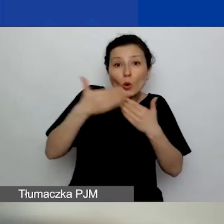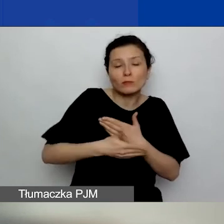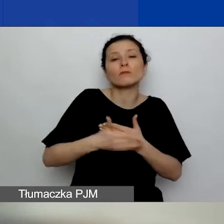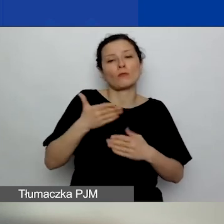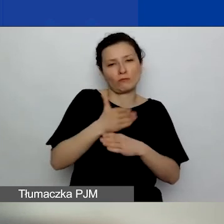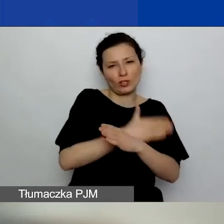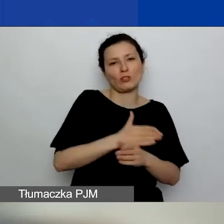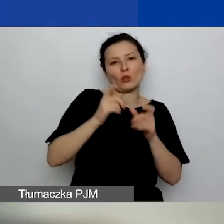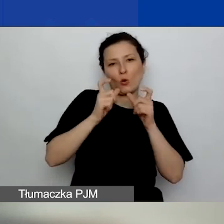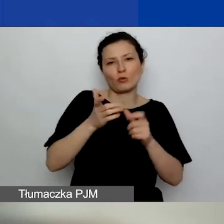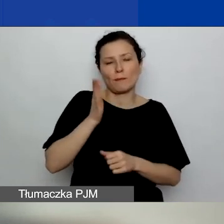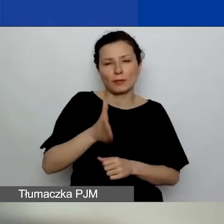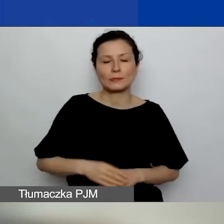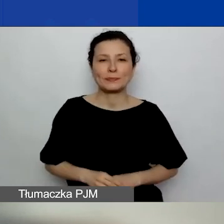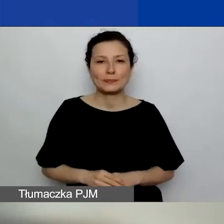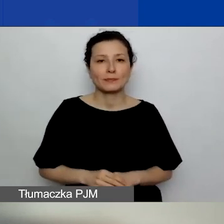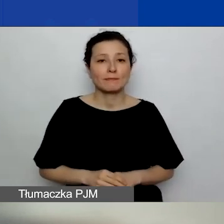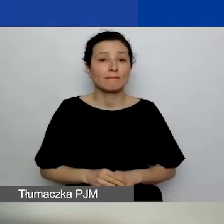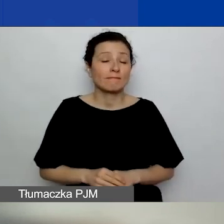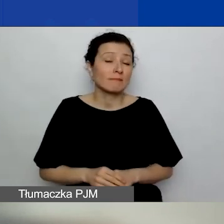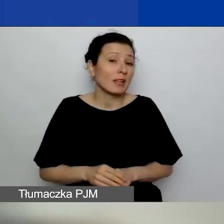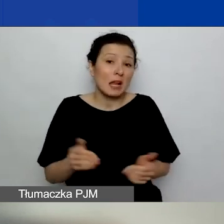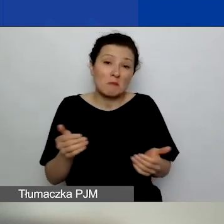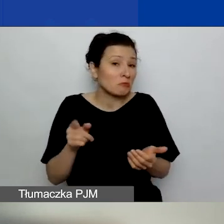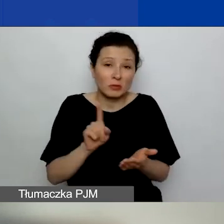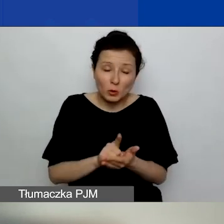Ale może się to nie udać, bo też po drodze są święta.